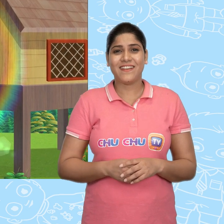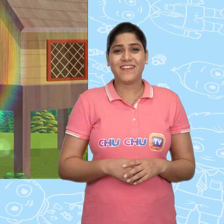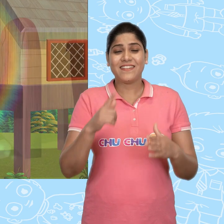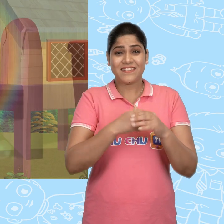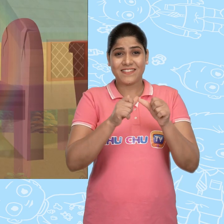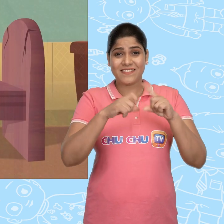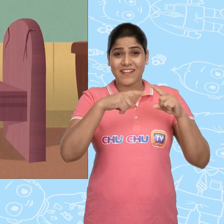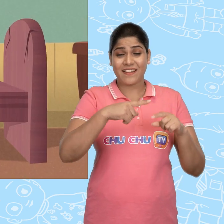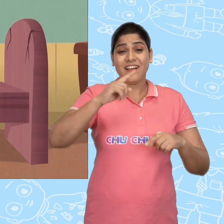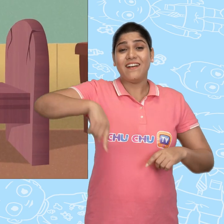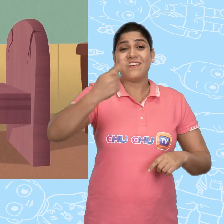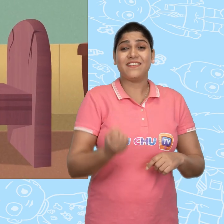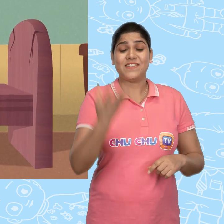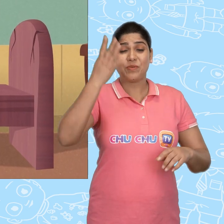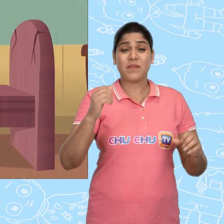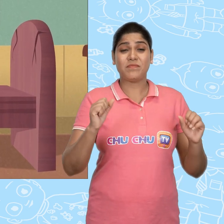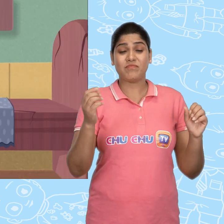Jack अगली सुबह जल्दी उठ गया.